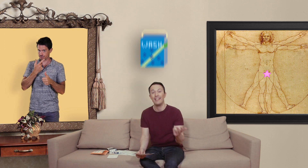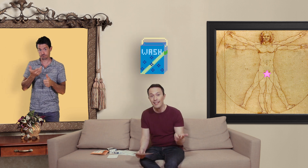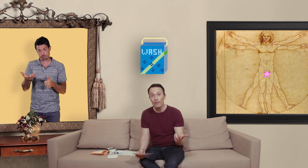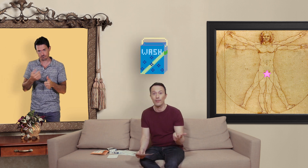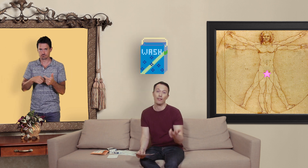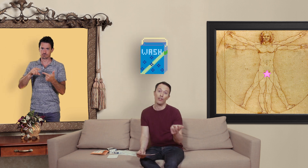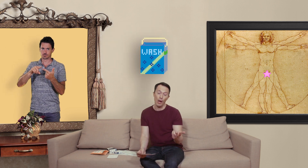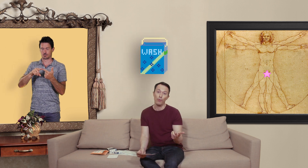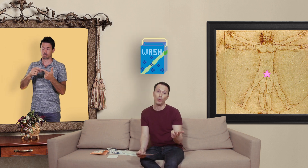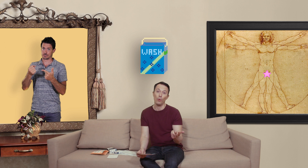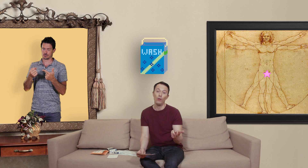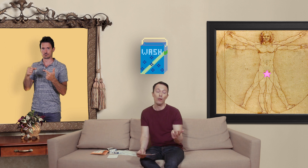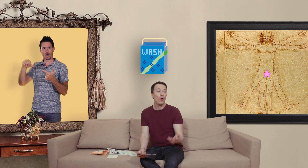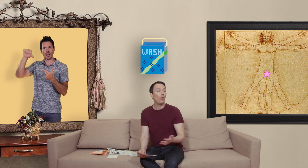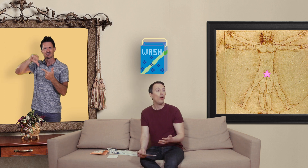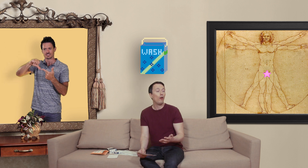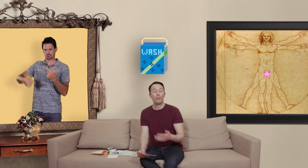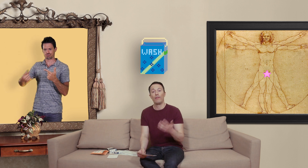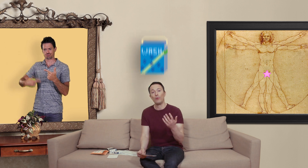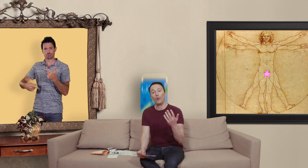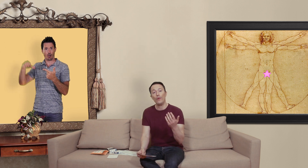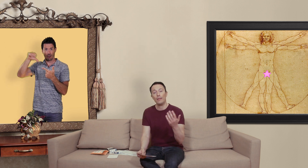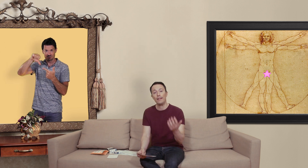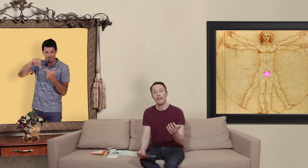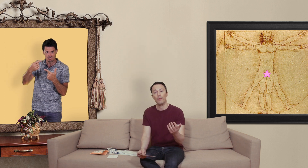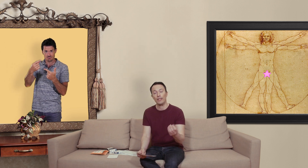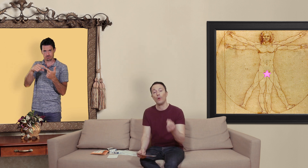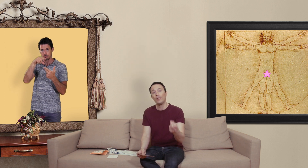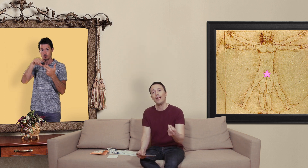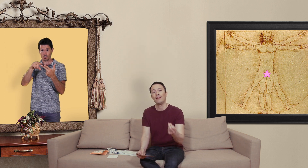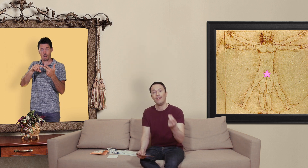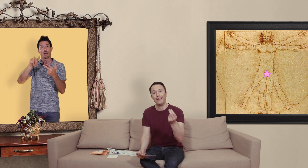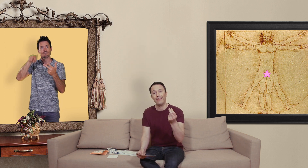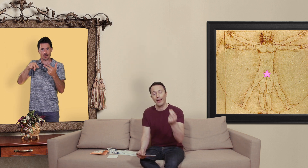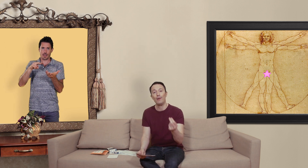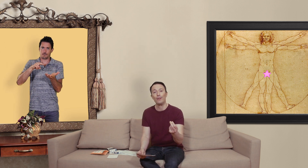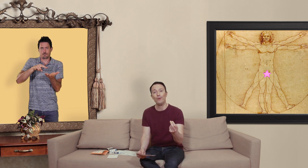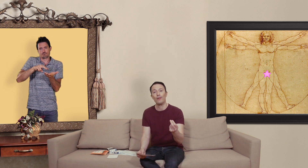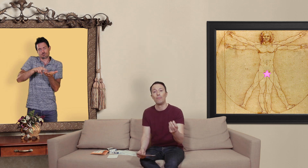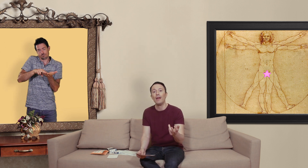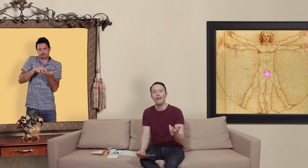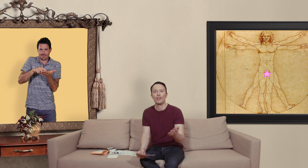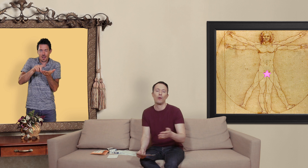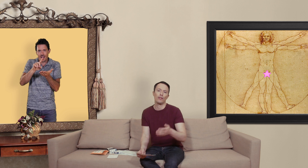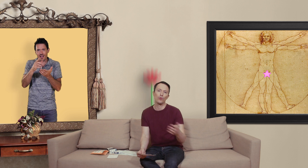lessive ça c'est déjà un peu moins drôle ou alors vous pouvez vraiment trouver des médicaments qui contiennent les vraies molécules mais soit c'est sous